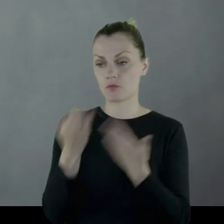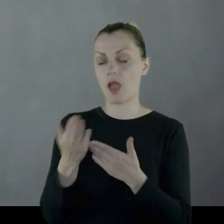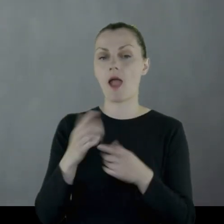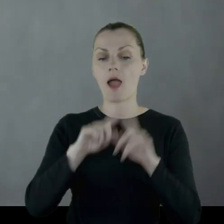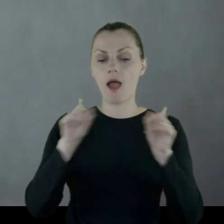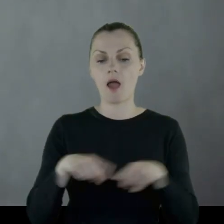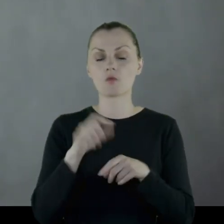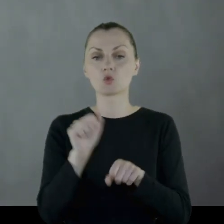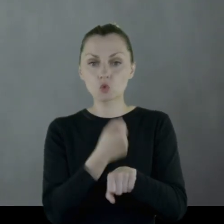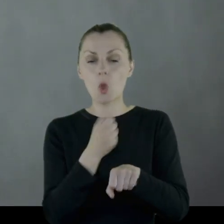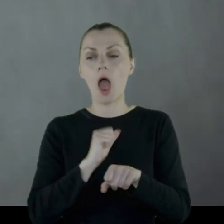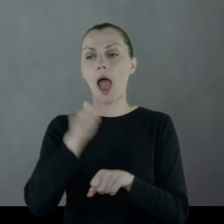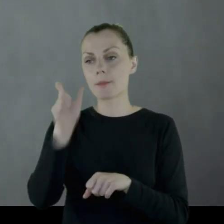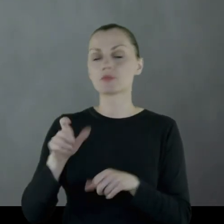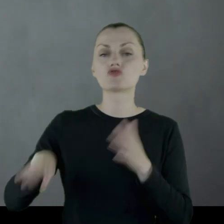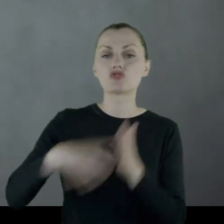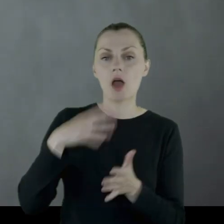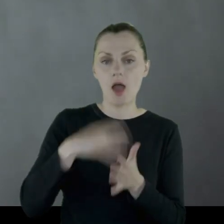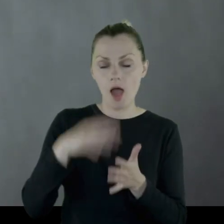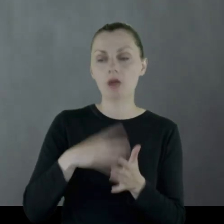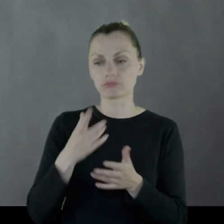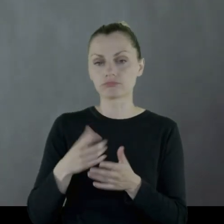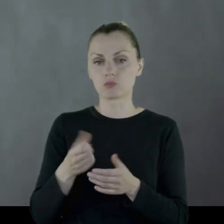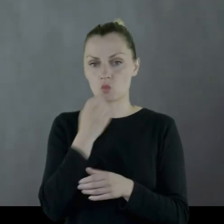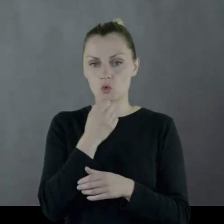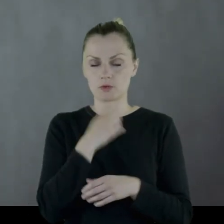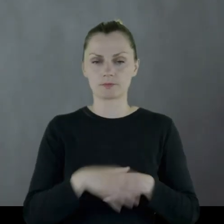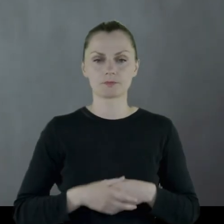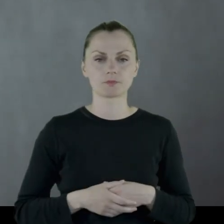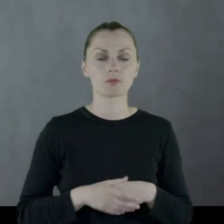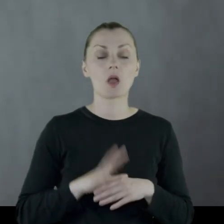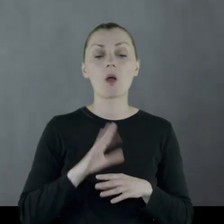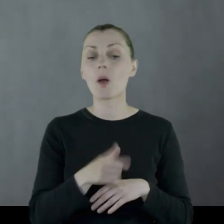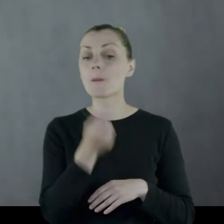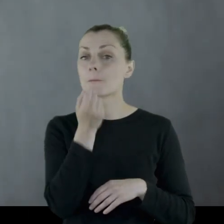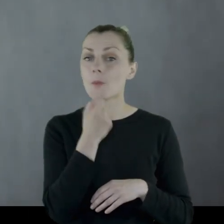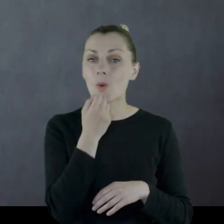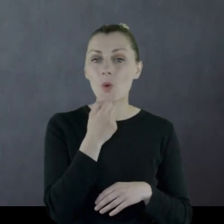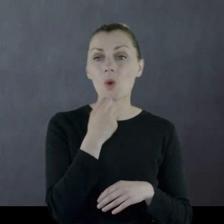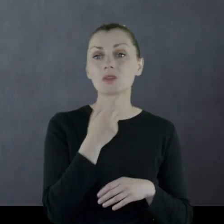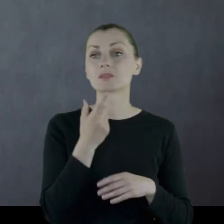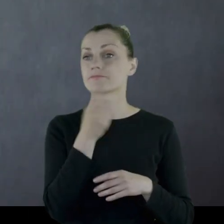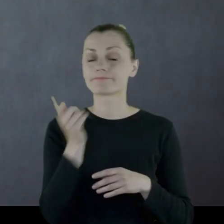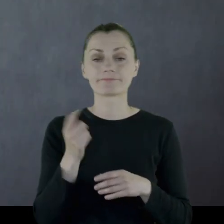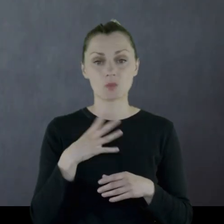ażeby też lokalny szewc uszył mu buty. Zaopatrzenie, zwłaszcza w buty, było bardzo uciążliwe